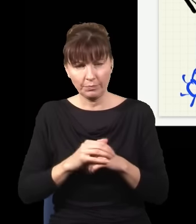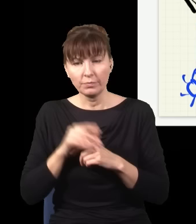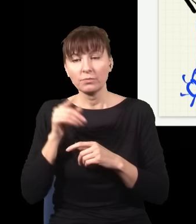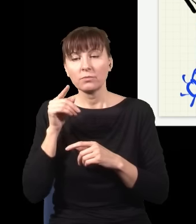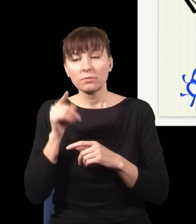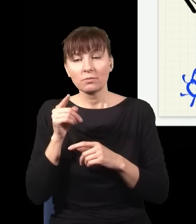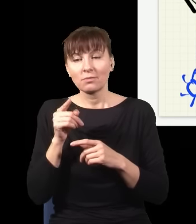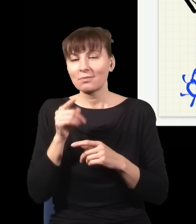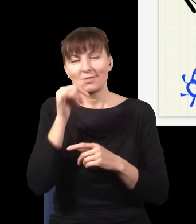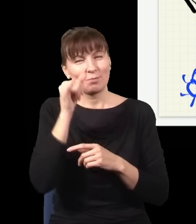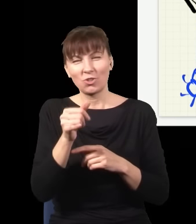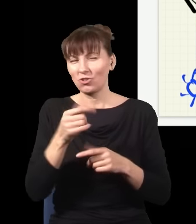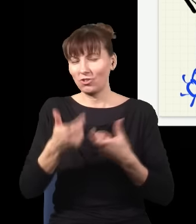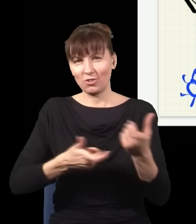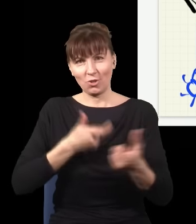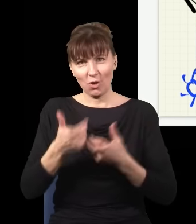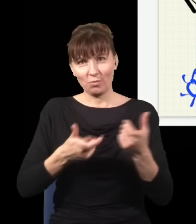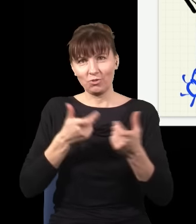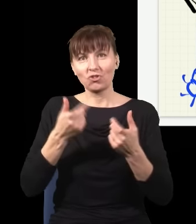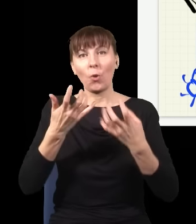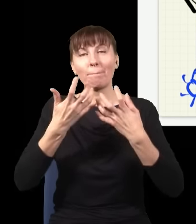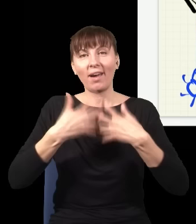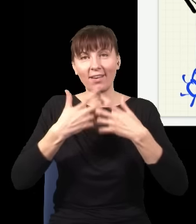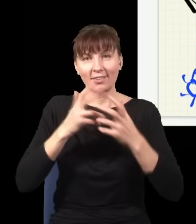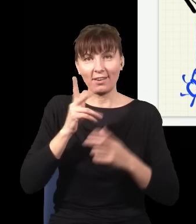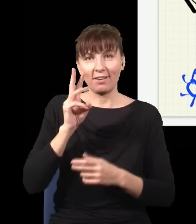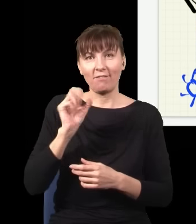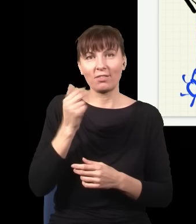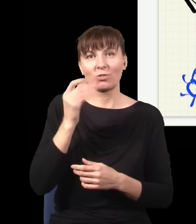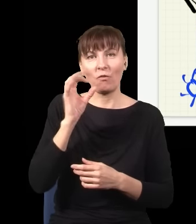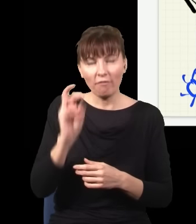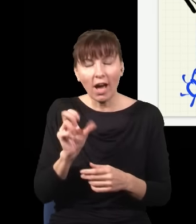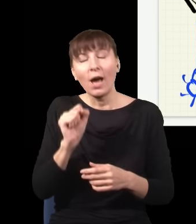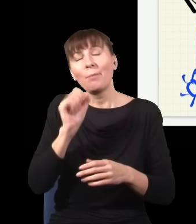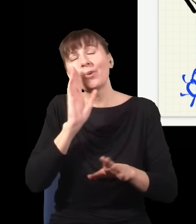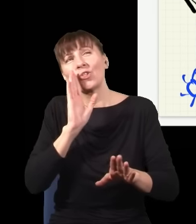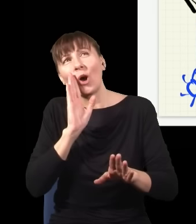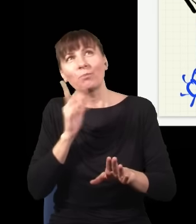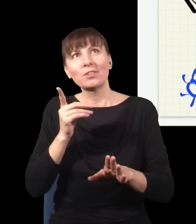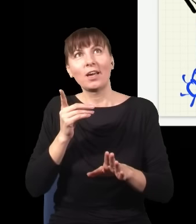że mechanika kwantowa wygląda, jak gdyby działała do tyłu w czasie, ale w praktyce jak się przyjrzeć uważnie,